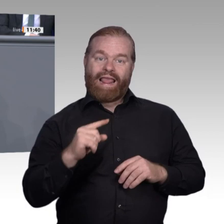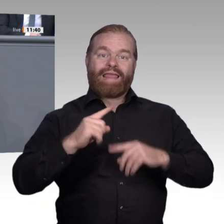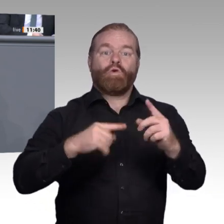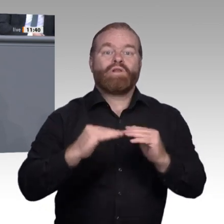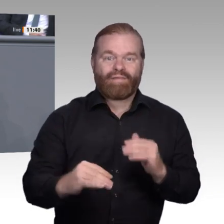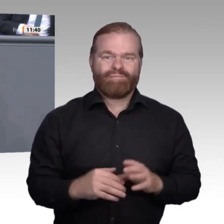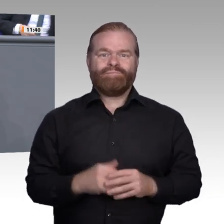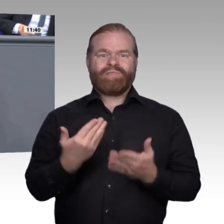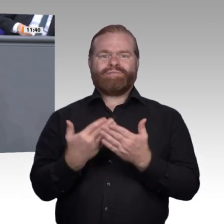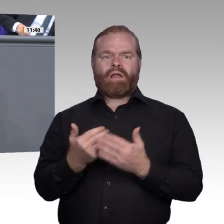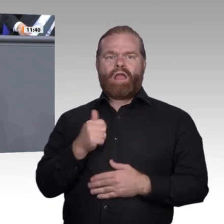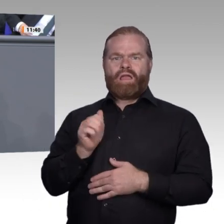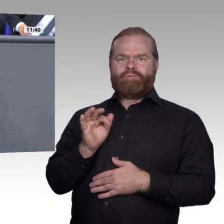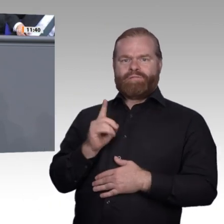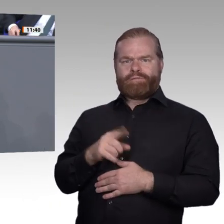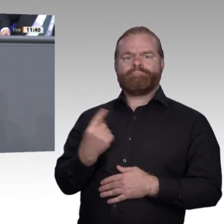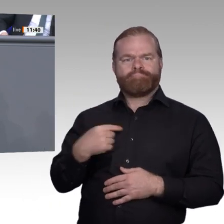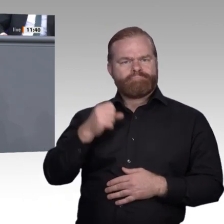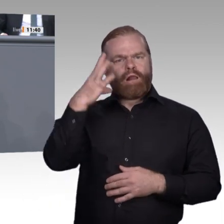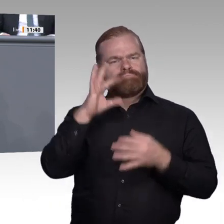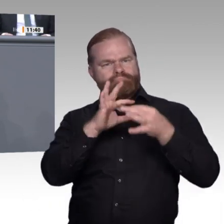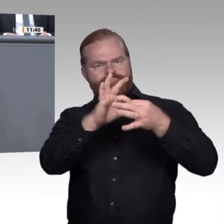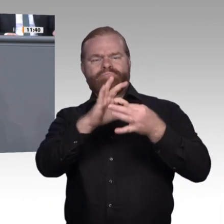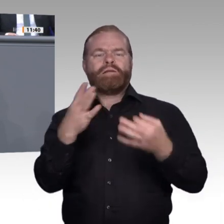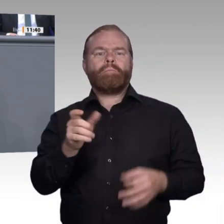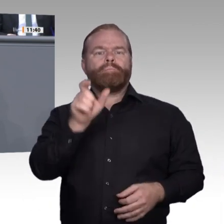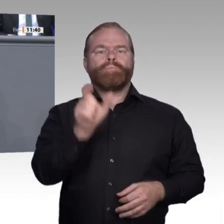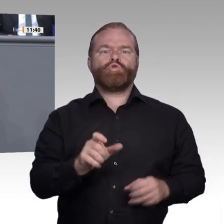Gehirnfestplatte, auf die Schwarmintelligenz von sozialen Netzwerken und auf das Schwarmgedächtnis